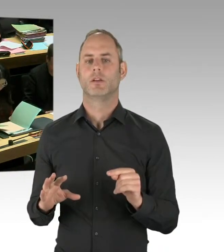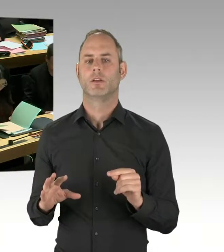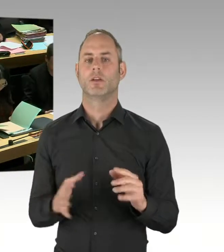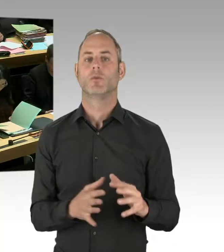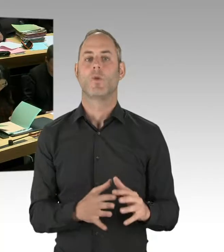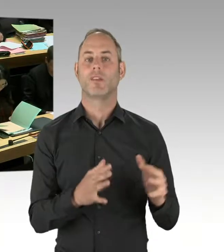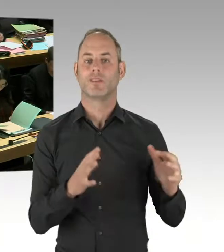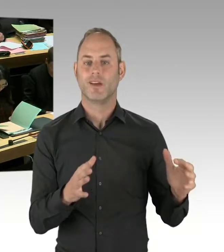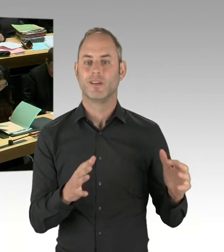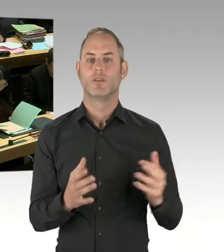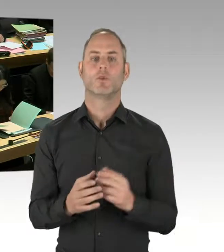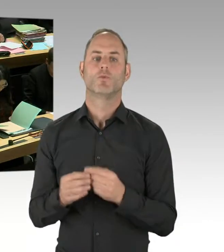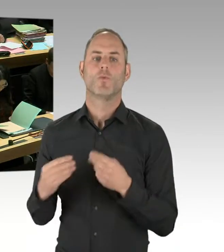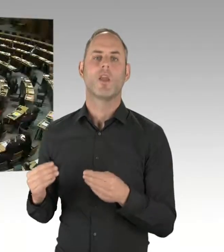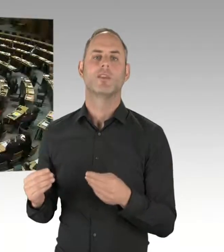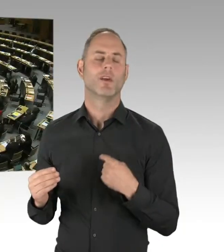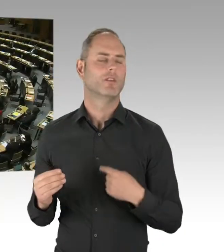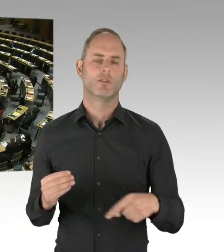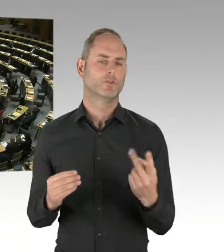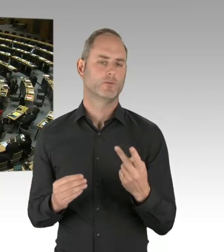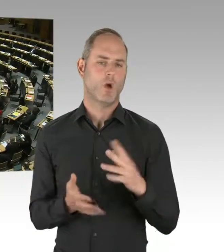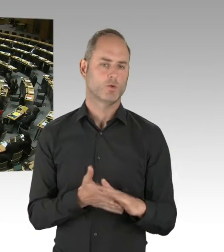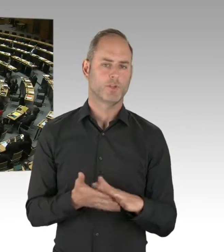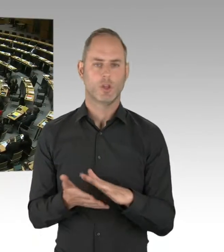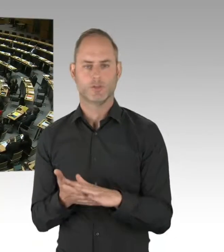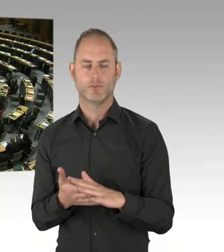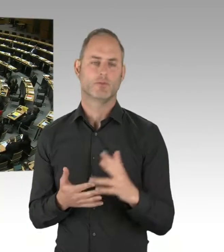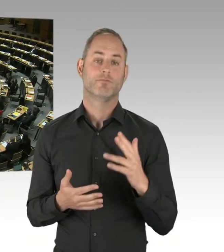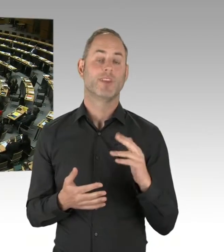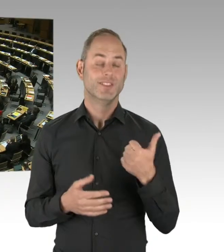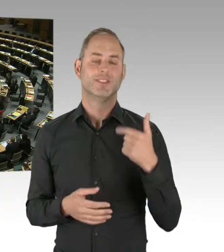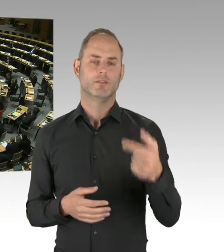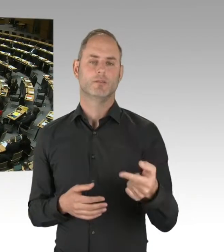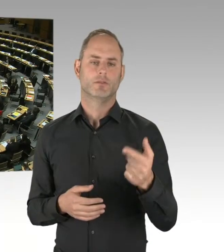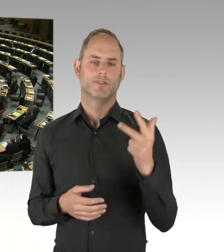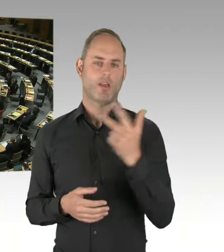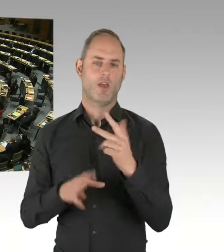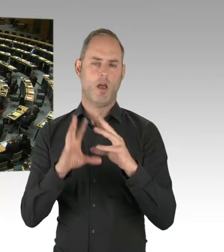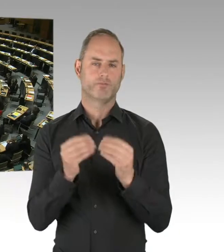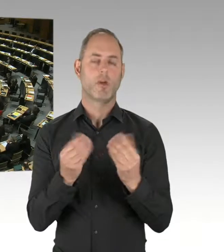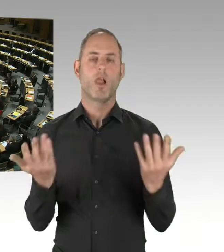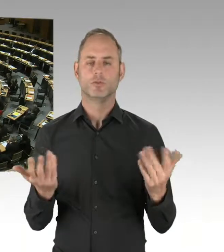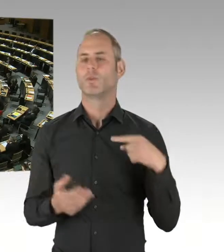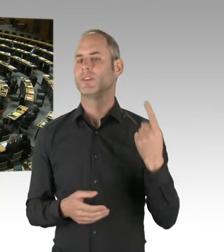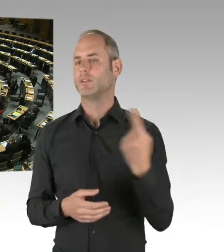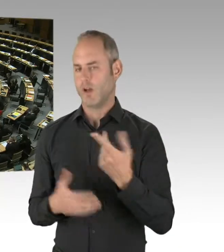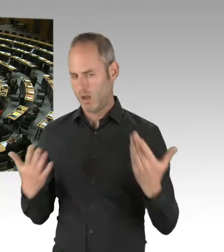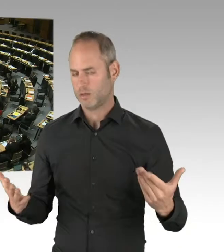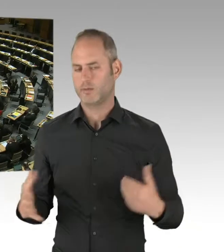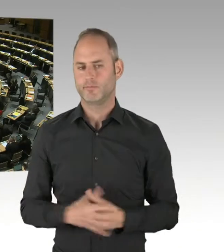(Präsidium) Die zweite Nachfrage geht an Herrn Schlömer. Bitte sehr. (Rednerwechsel) Ein wichtiges Kriterium für den Einsatz solcher Instrumente ist ein zuverlässiges